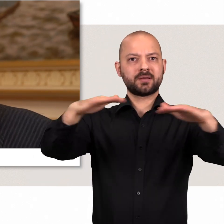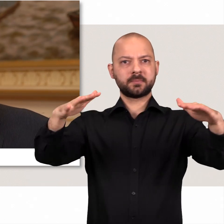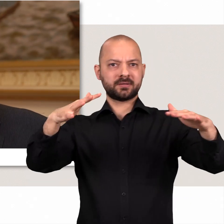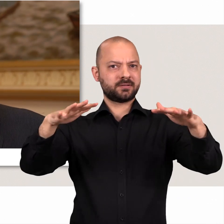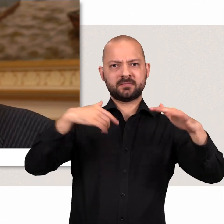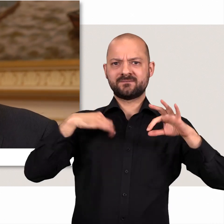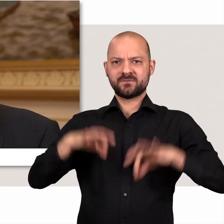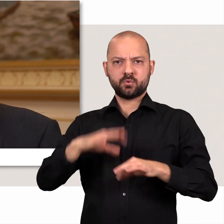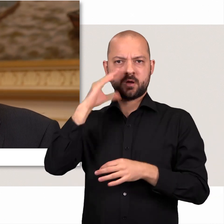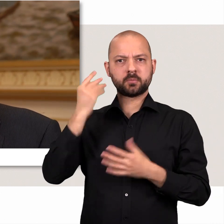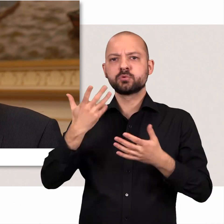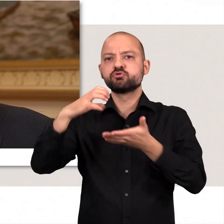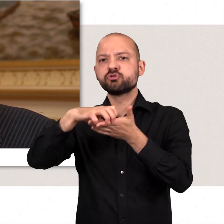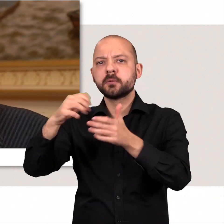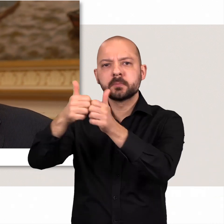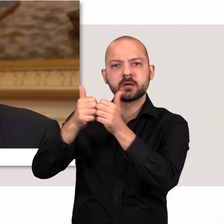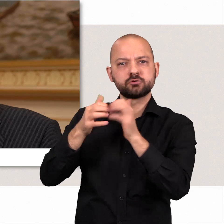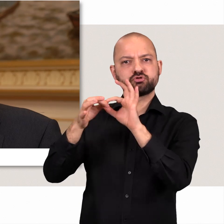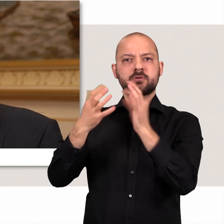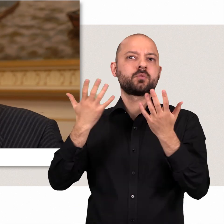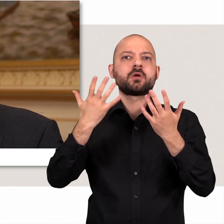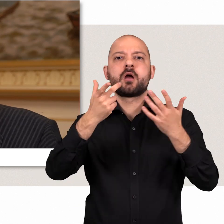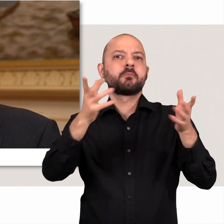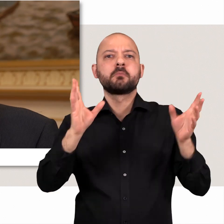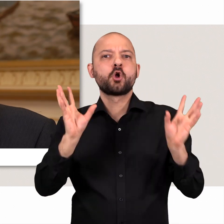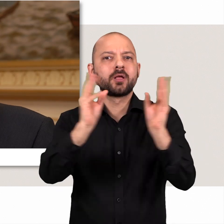oder bei Städtepartnerschaften oder zum Beispiel Konferenzen.